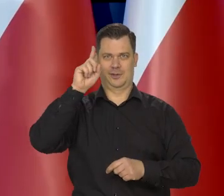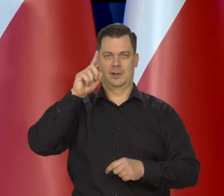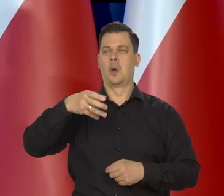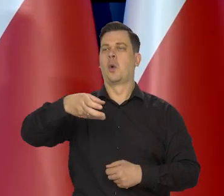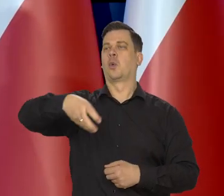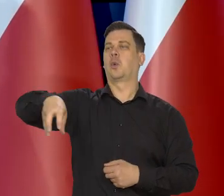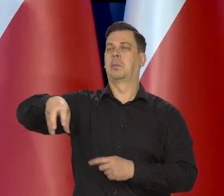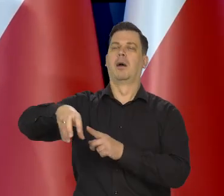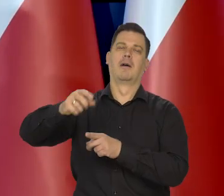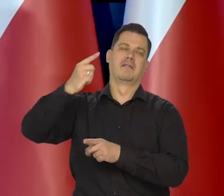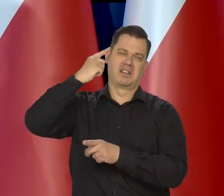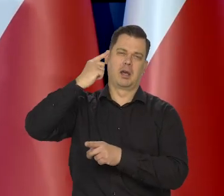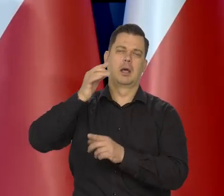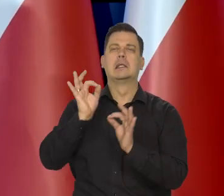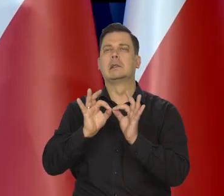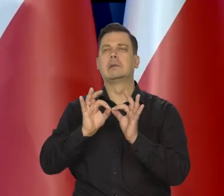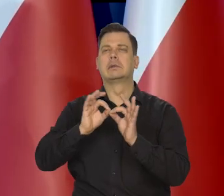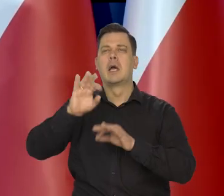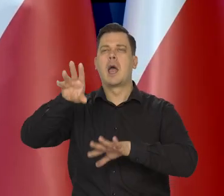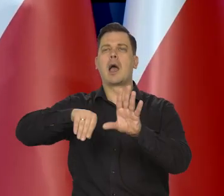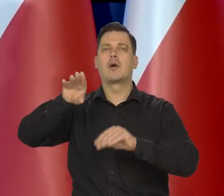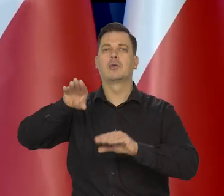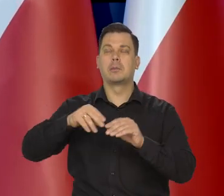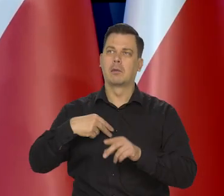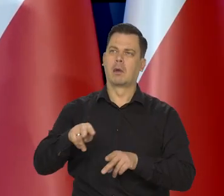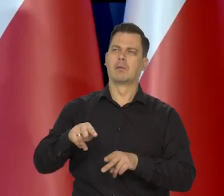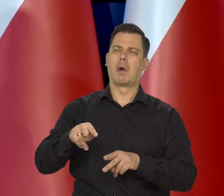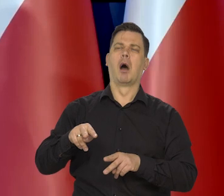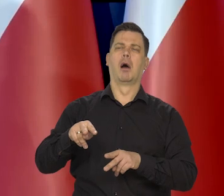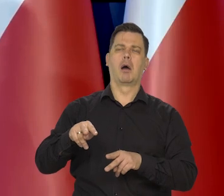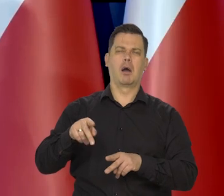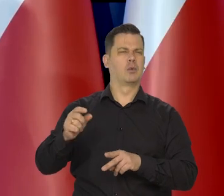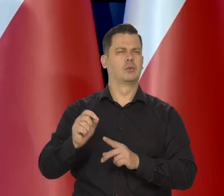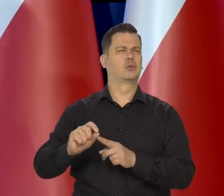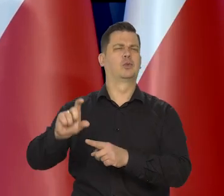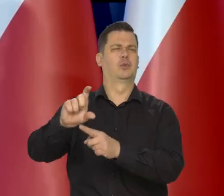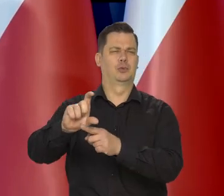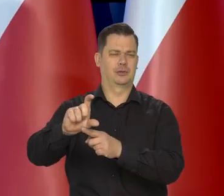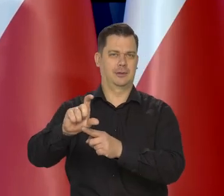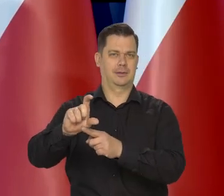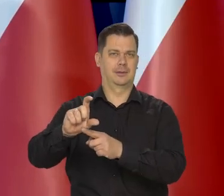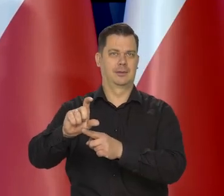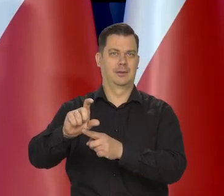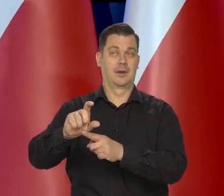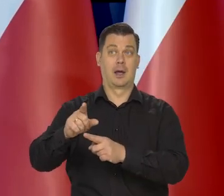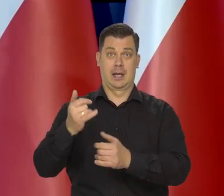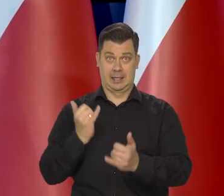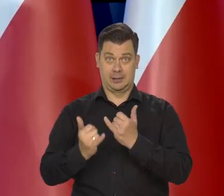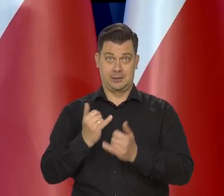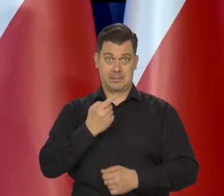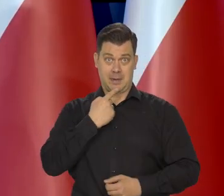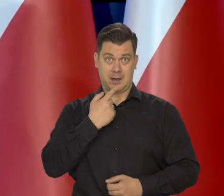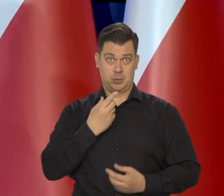bo poszczególne osoby, poszczególne grupy społeczne dostrzegają. Im ktoś jest mniej zamożny,